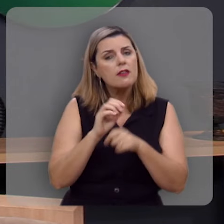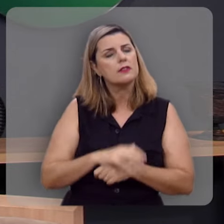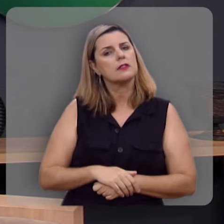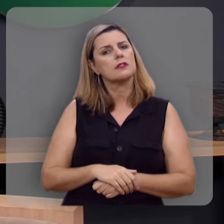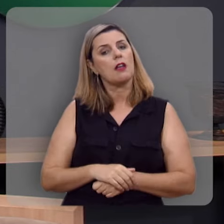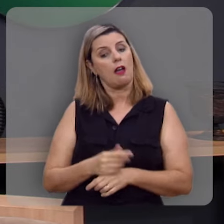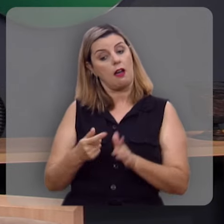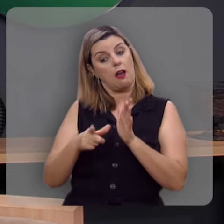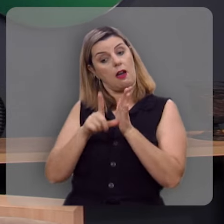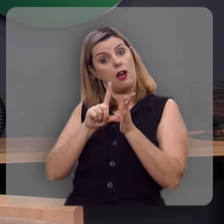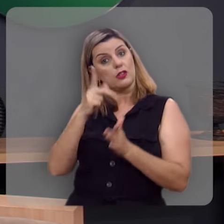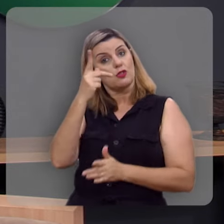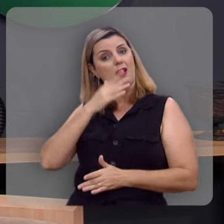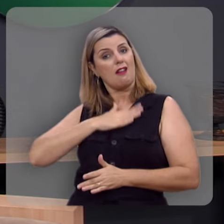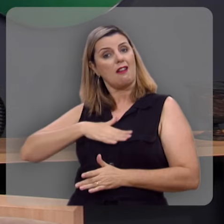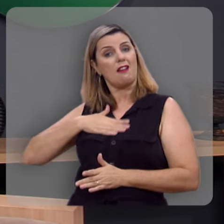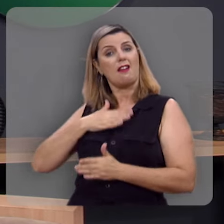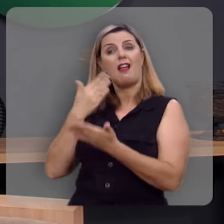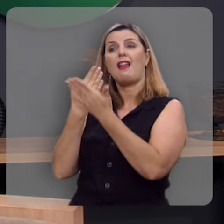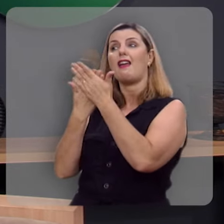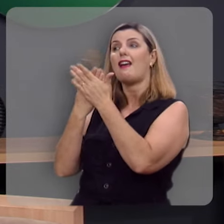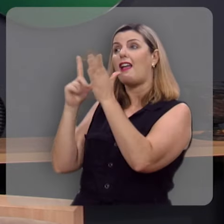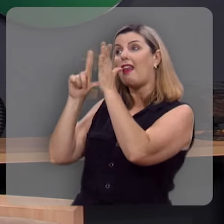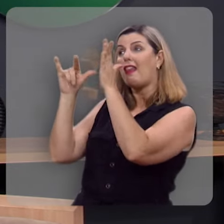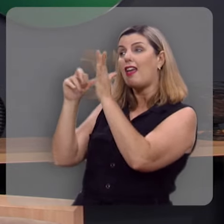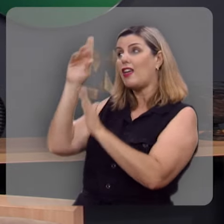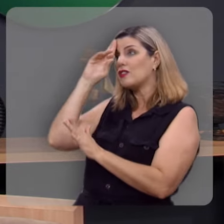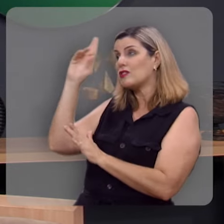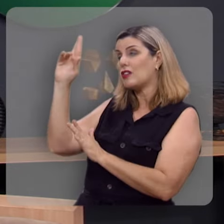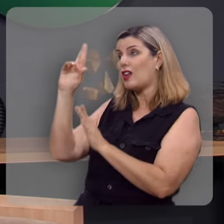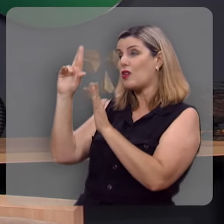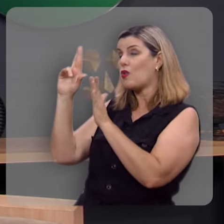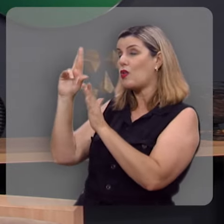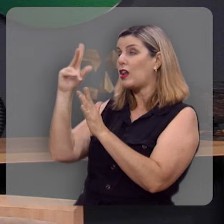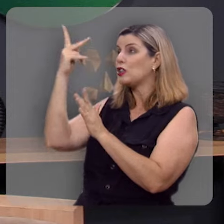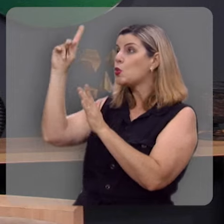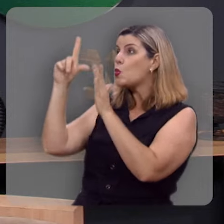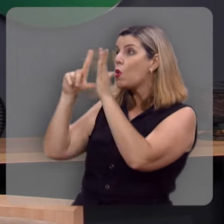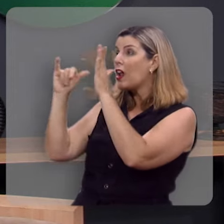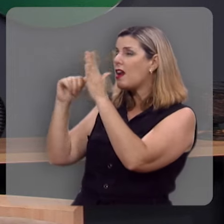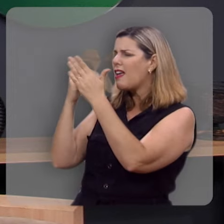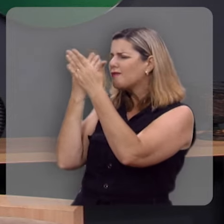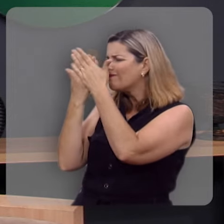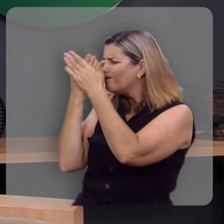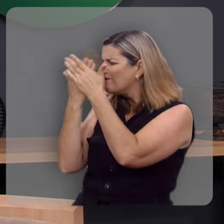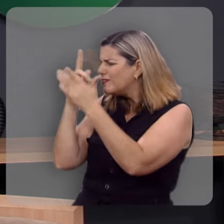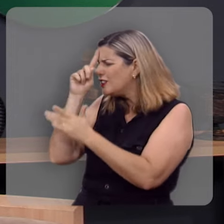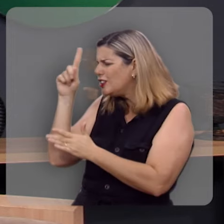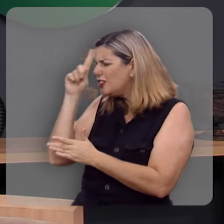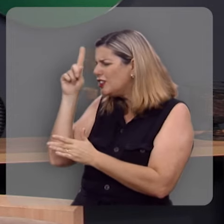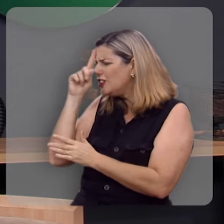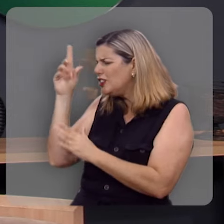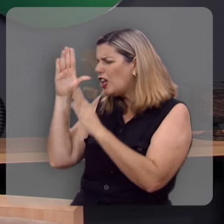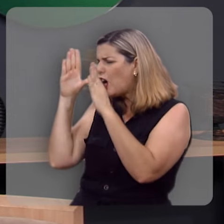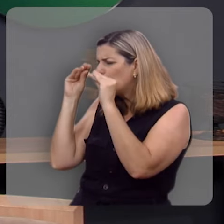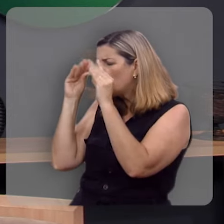Antes, o seu prazer está na lei do Senhor, e na sua lei medita de dia e de noite.